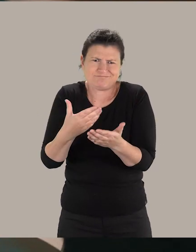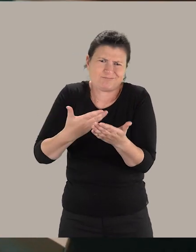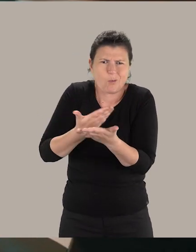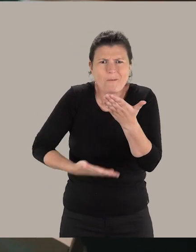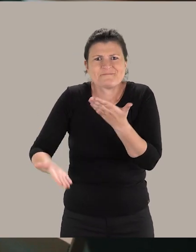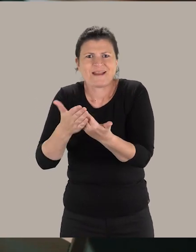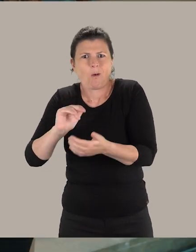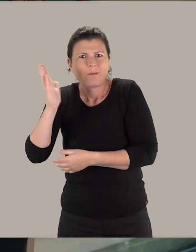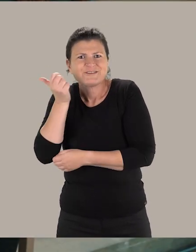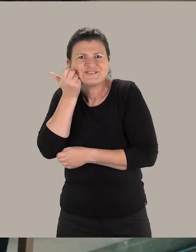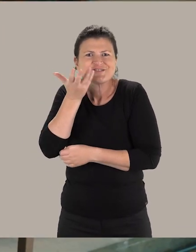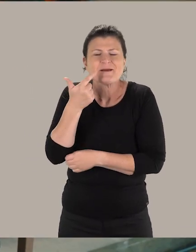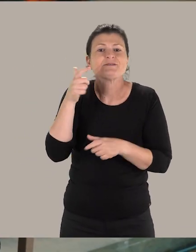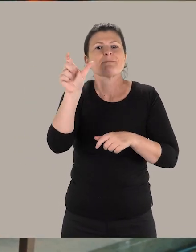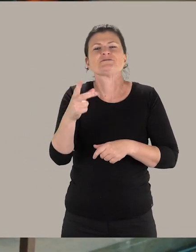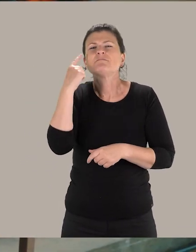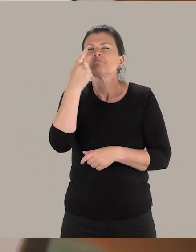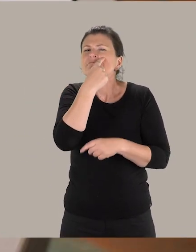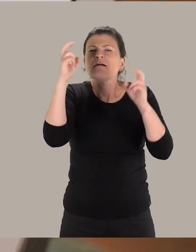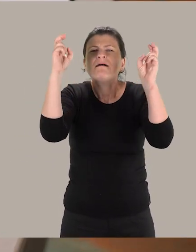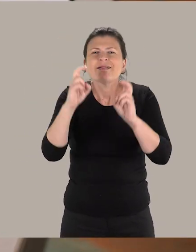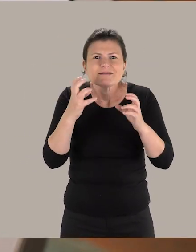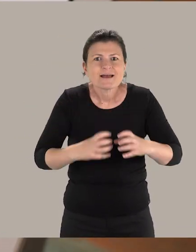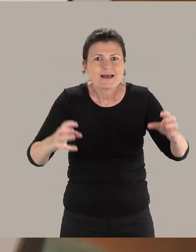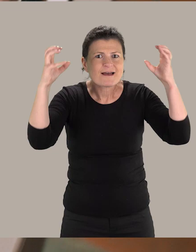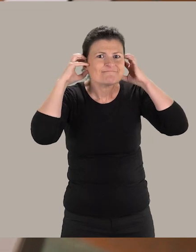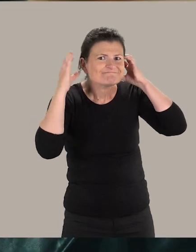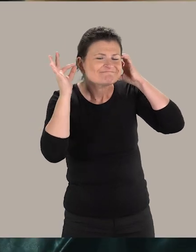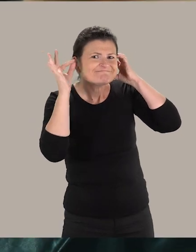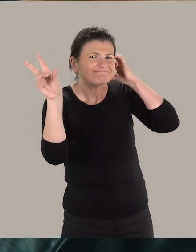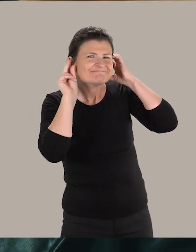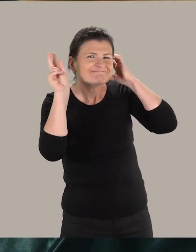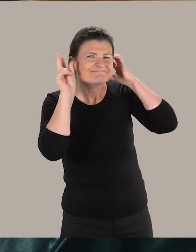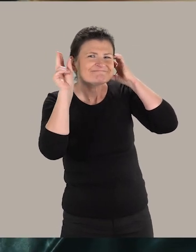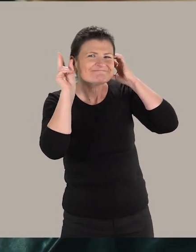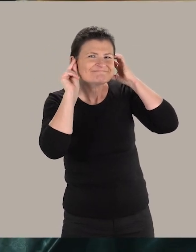Par exemple : une personne déficiente visuelle, nous allons nous appuyer sur de l'audio...